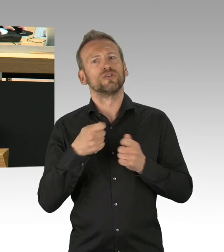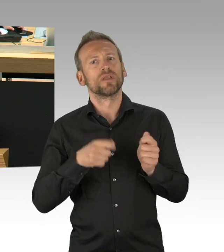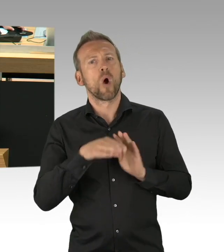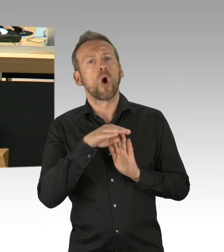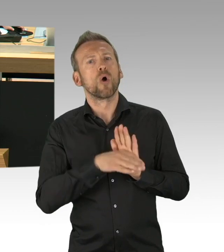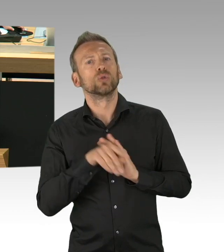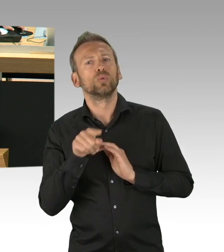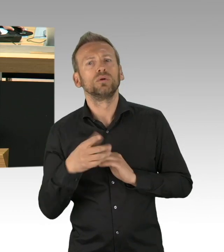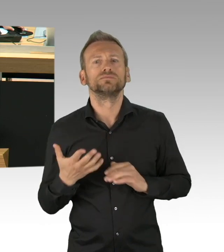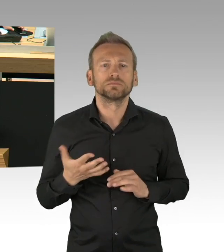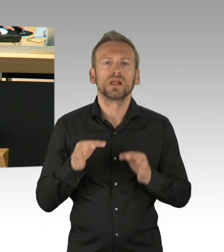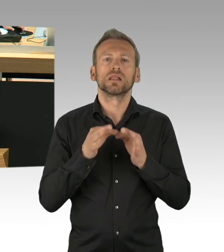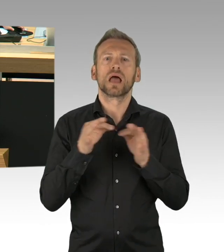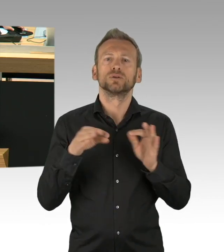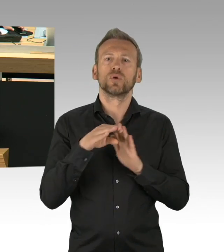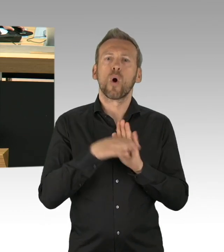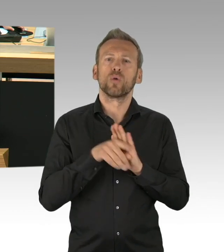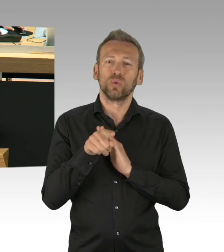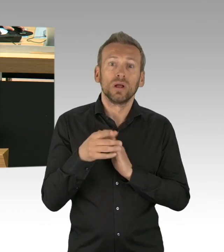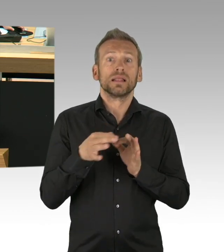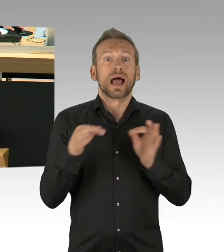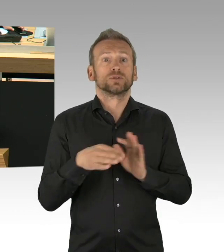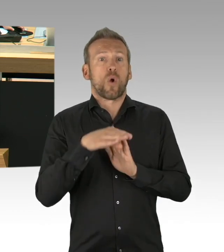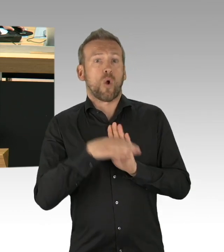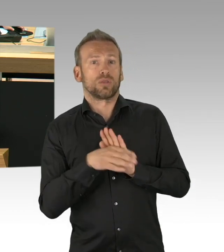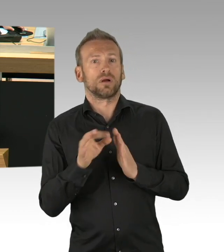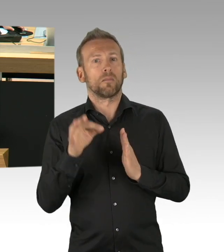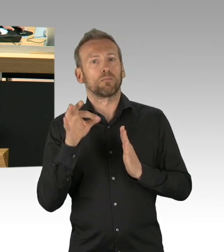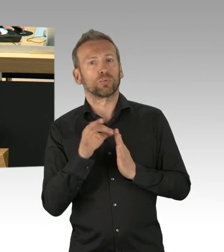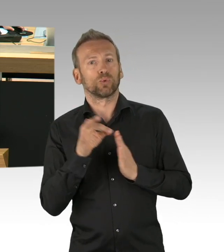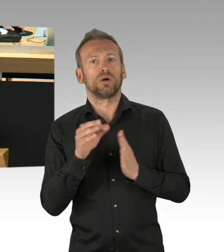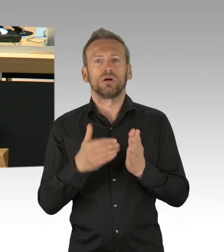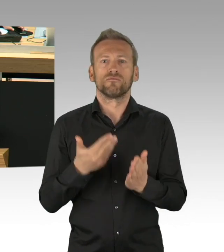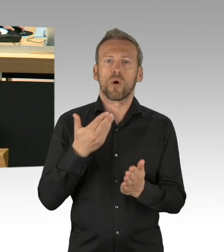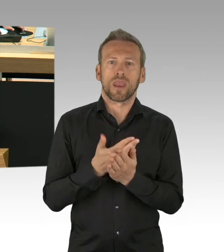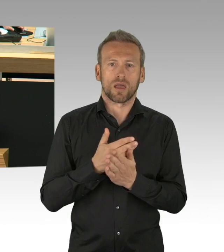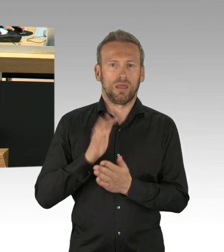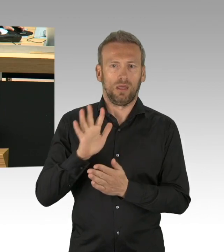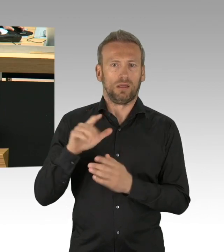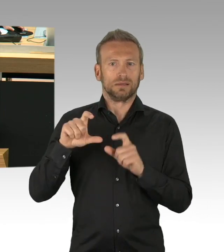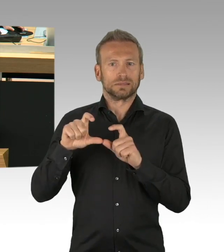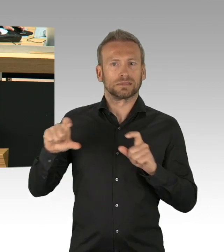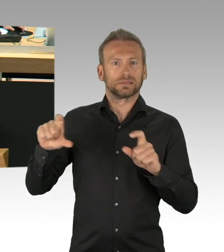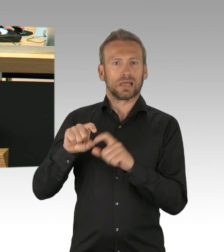Paragraf 32 Absatz 5 der Geschäftsordnung sieht vor, dass Rechtsverordnungen diesem Haus vorzulegen sind.